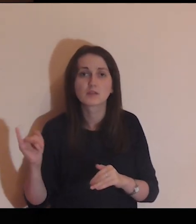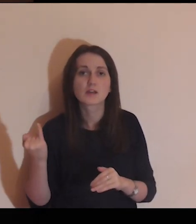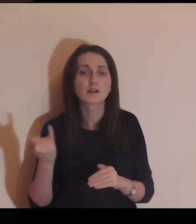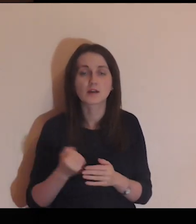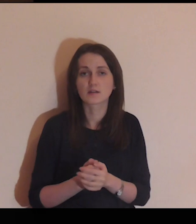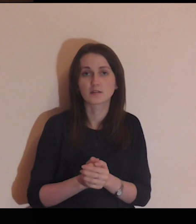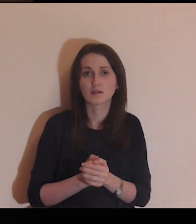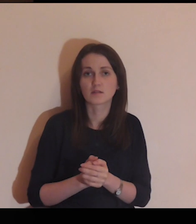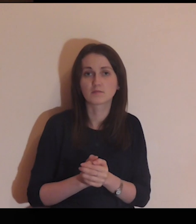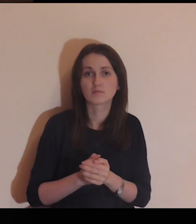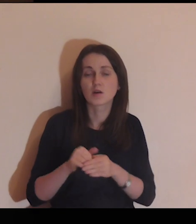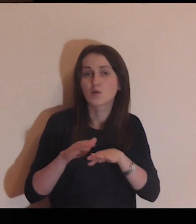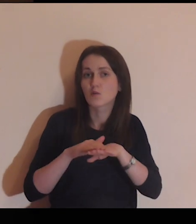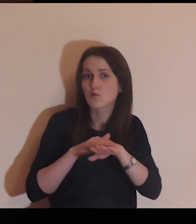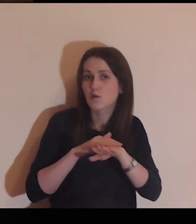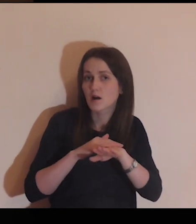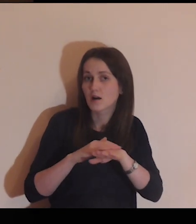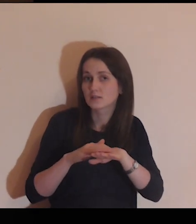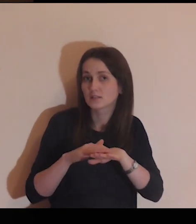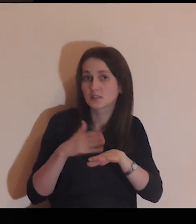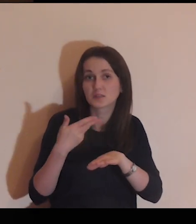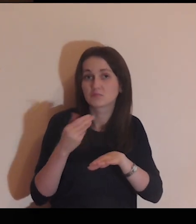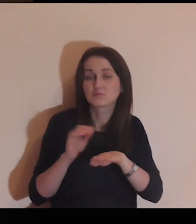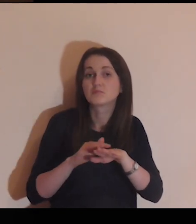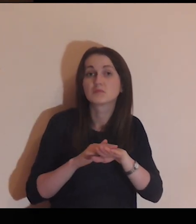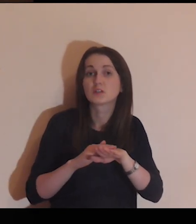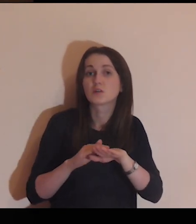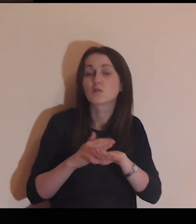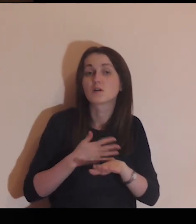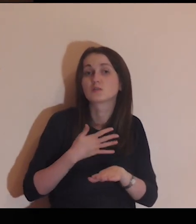poczuć jego chropowatość.